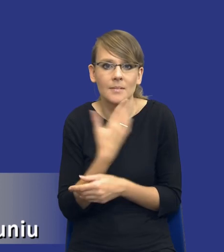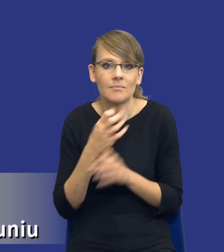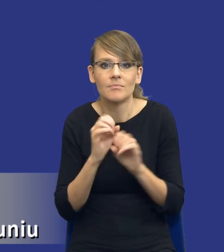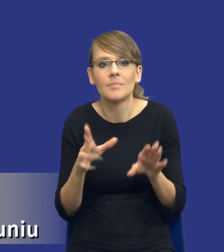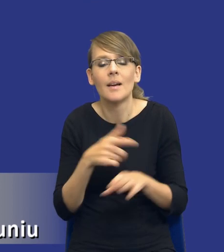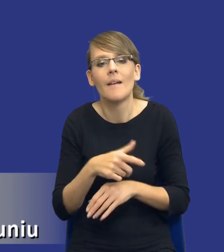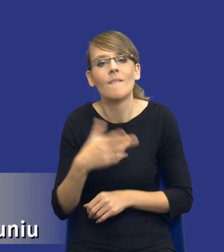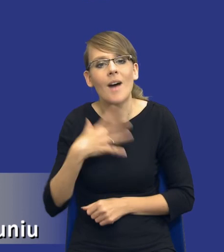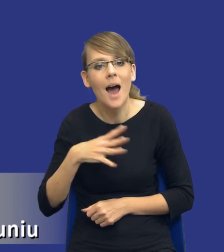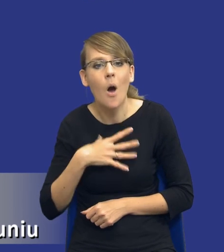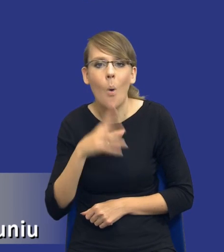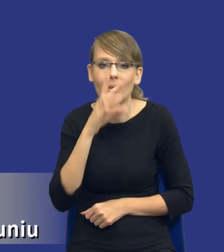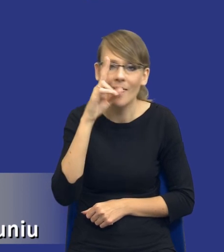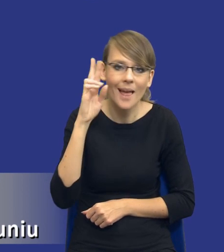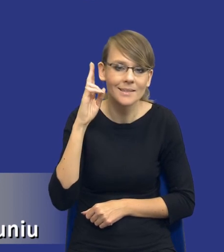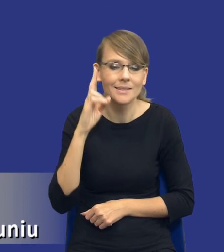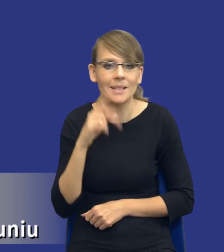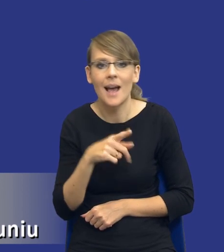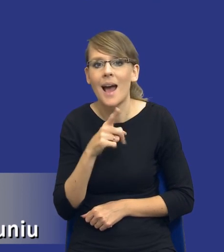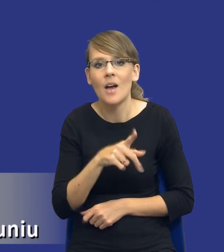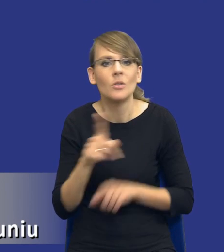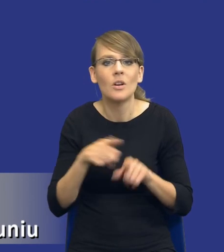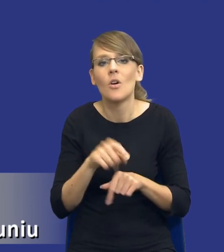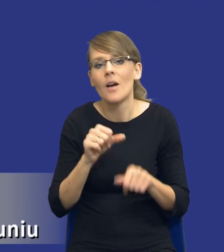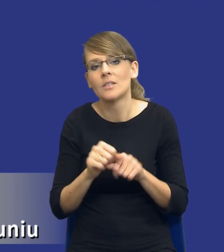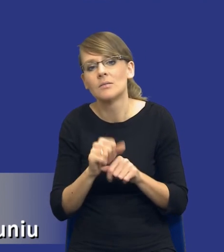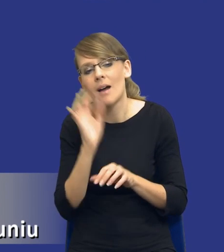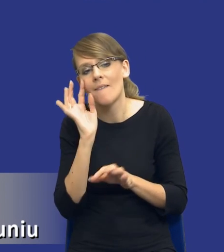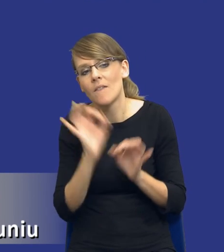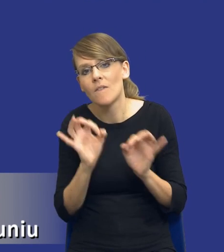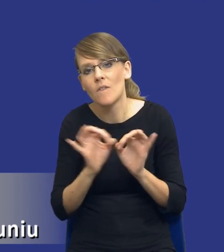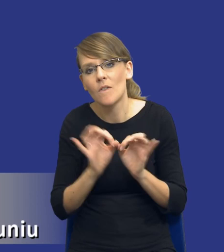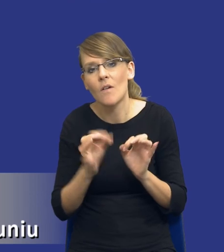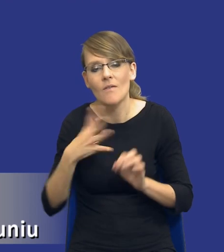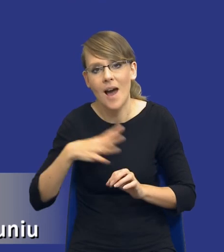wartości. Natomiast nie jest to szacunkowa wartość zamówień. Albo szacunkowa wartość zamówienia została